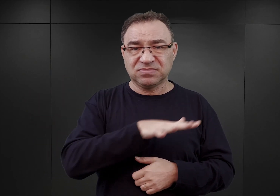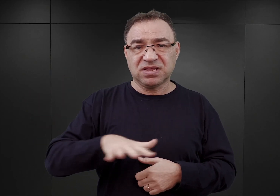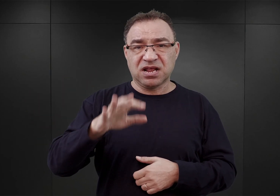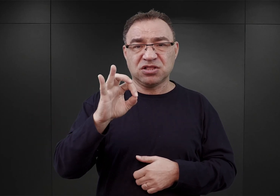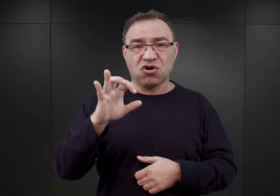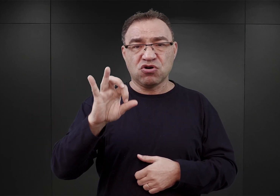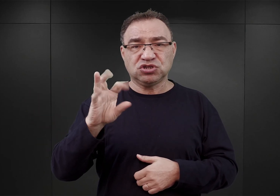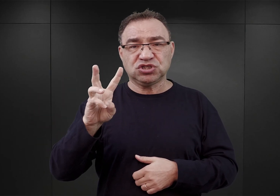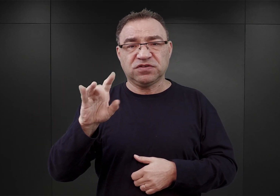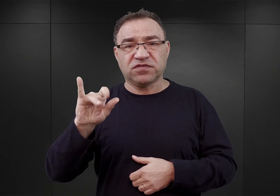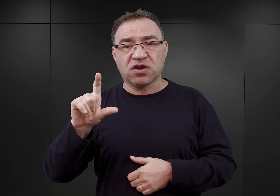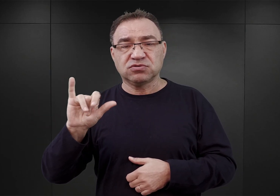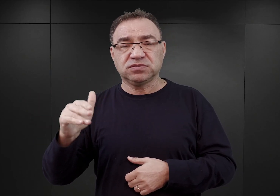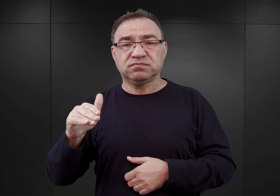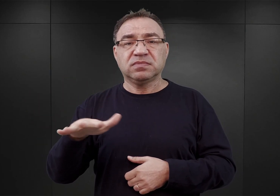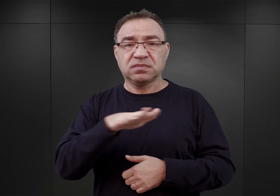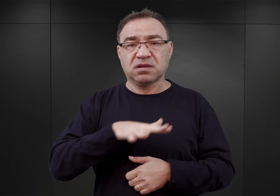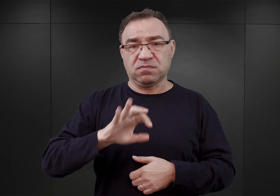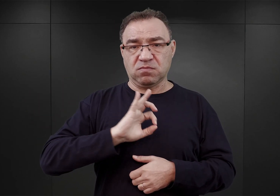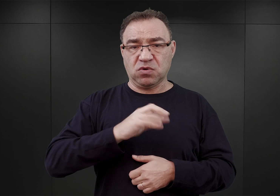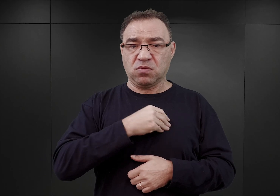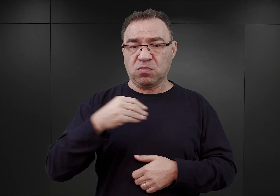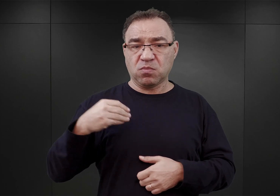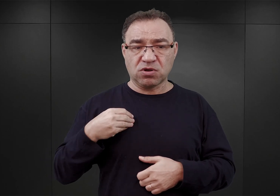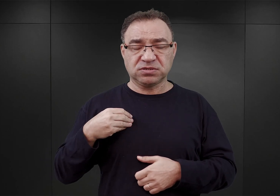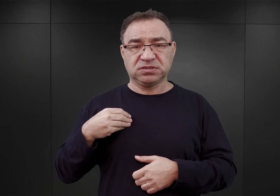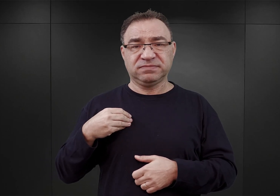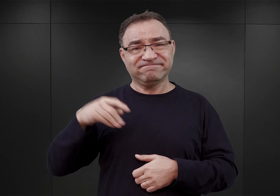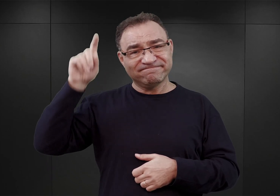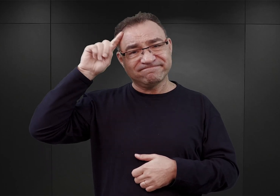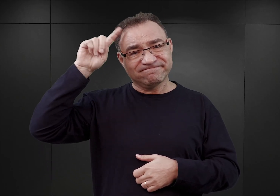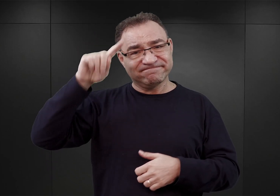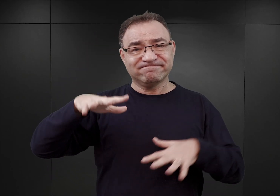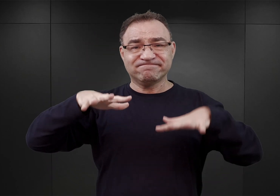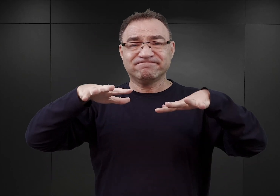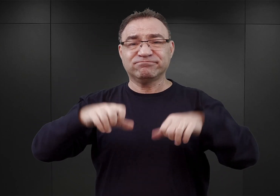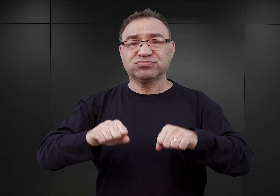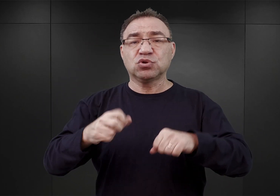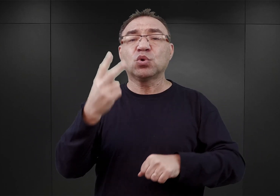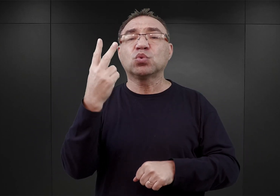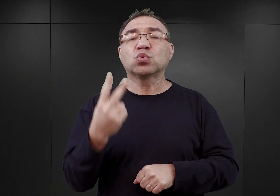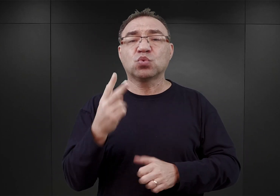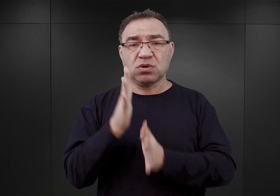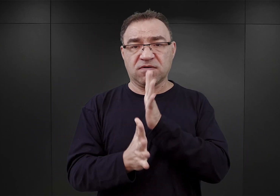na terenach Polski, anektowanych przez Trzecią Rzeszę na początku drugiej wojny światowej.